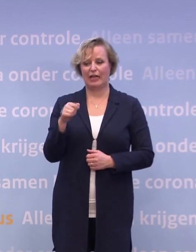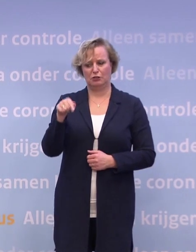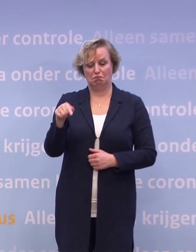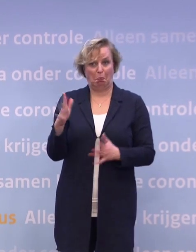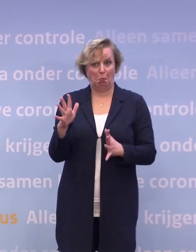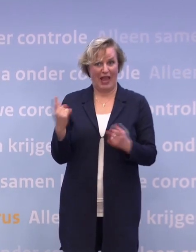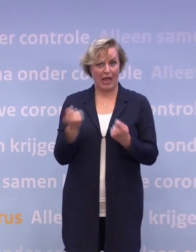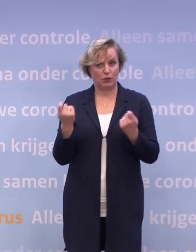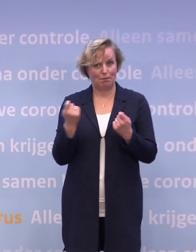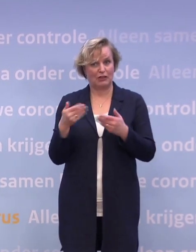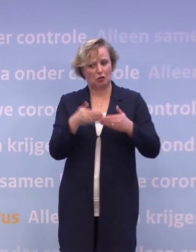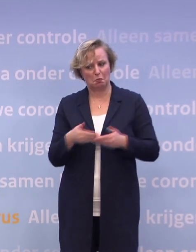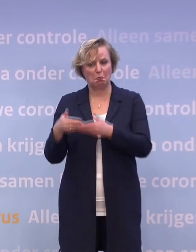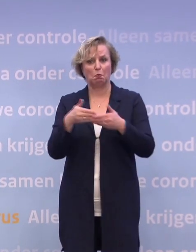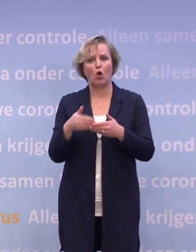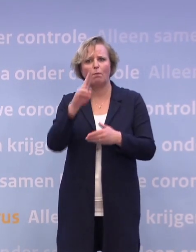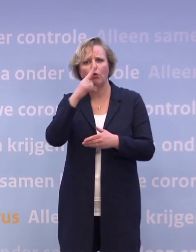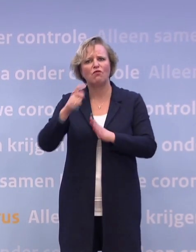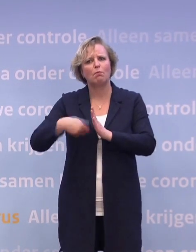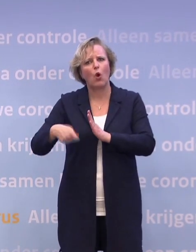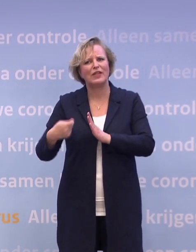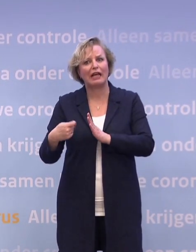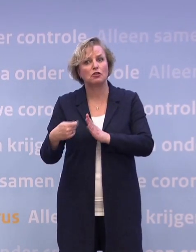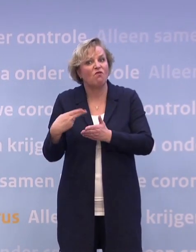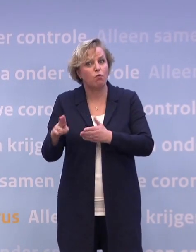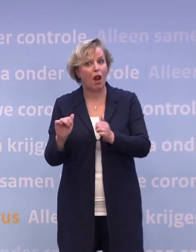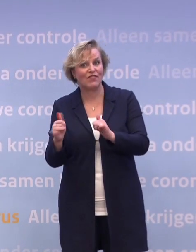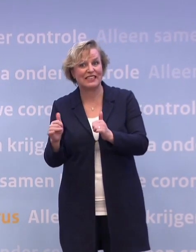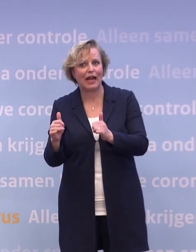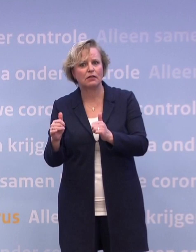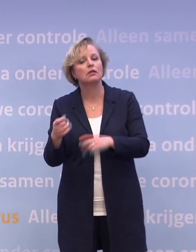...voor evenementen, voetbalwedstrijden. Wanneer is er wat meer mogelijk voor de horeca?